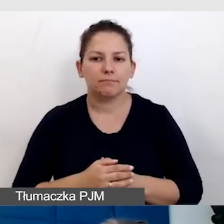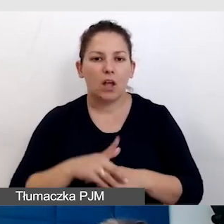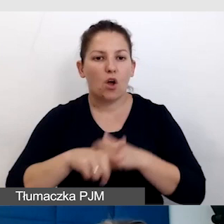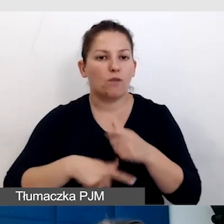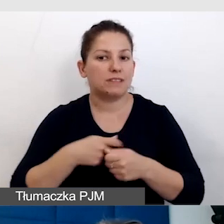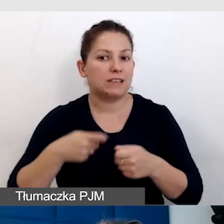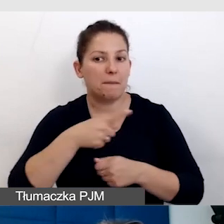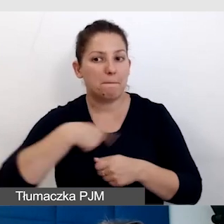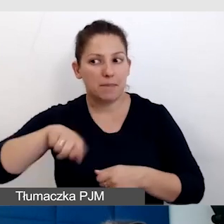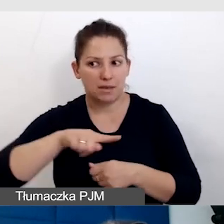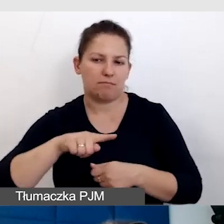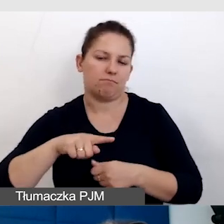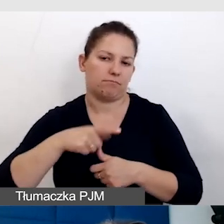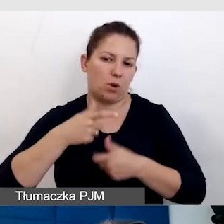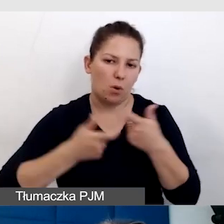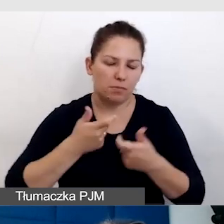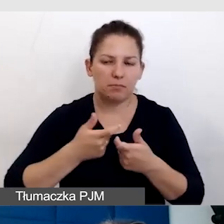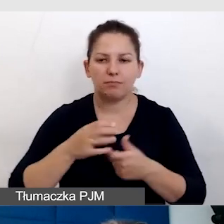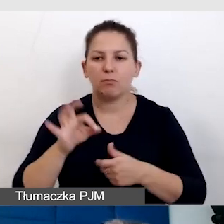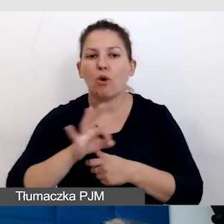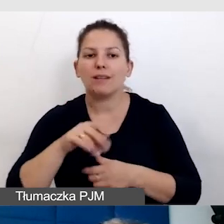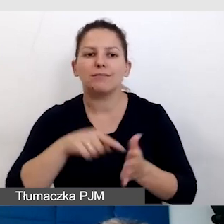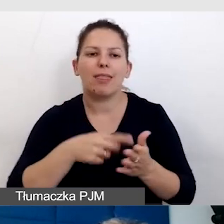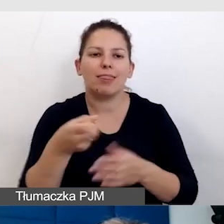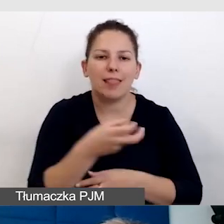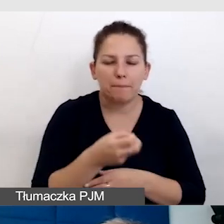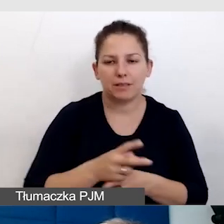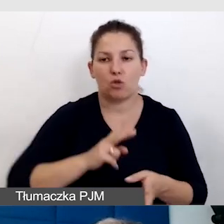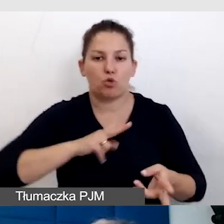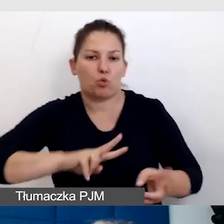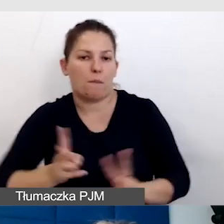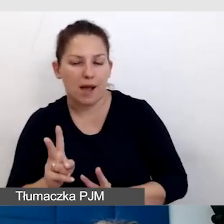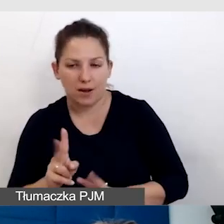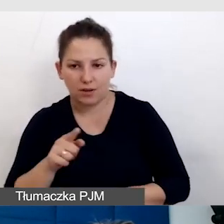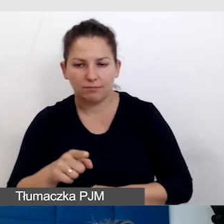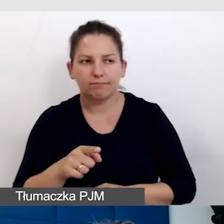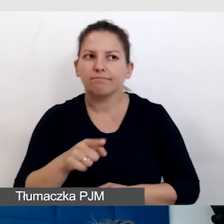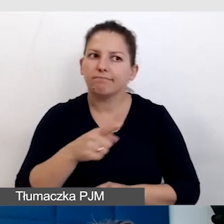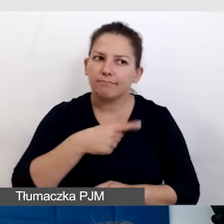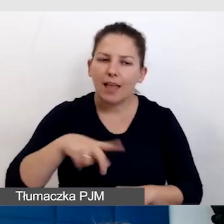które wypracujemy przy okazji napisów czy tłumaczeń, uważności technologicznej,